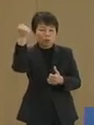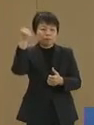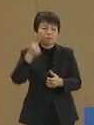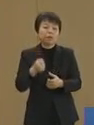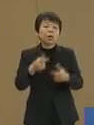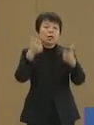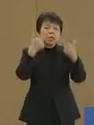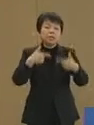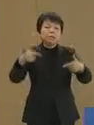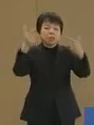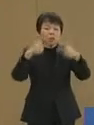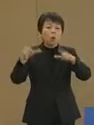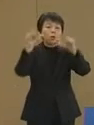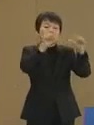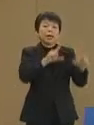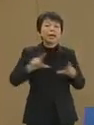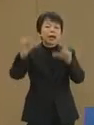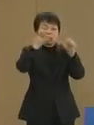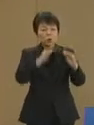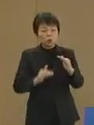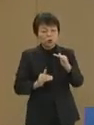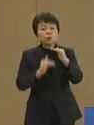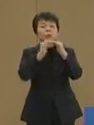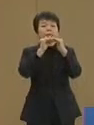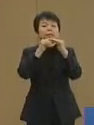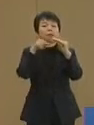日々の生活を充実 させることを主眼に